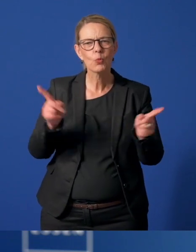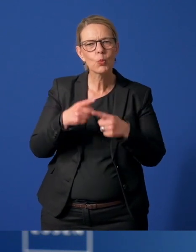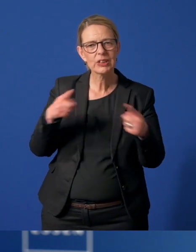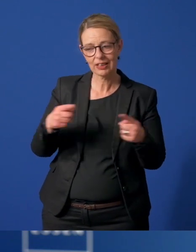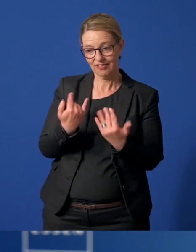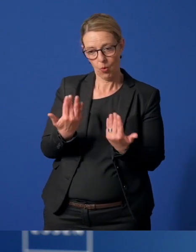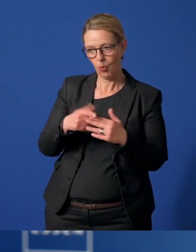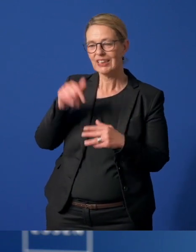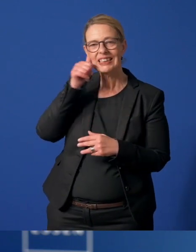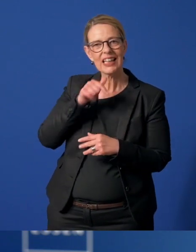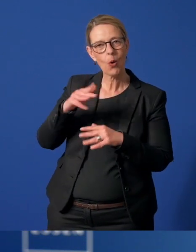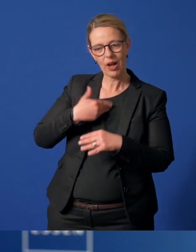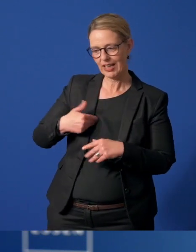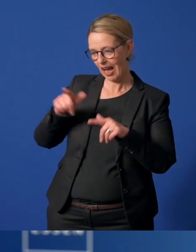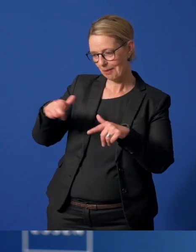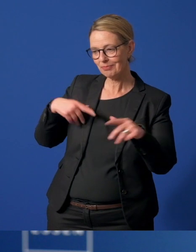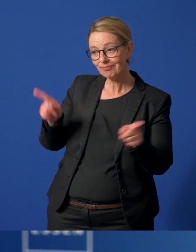die vor Seniorenheimen spielen, Masken werden geschneidert.